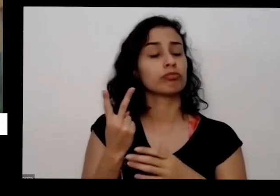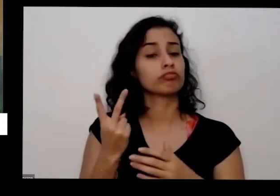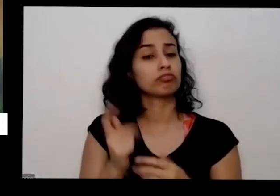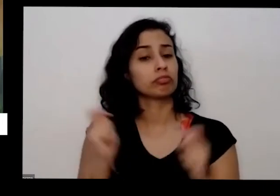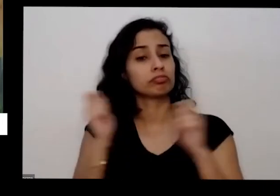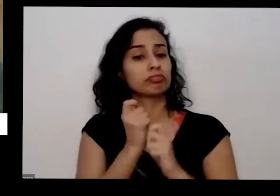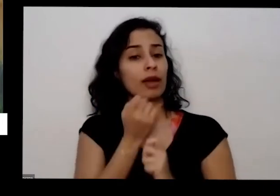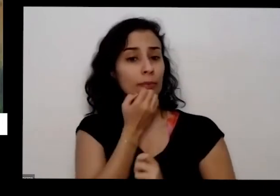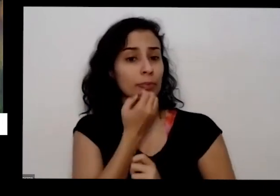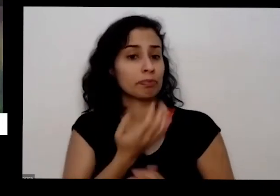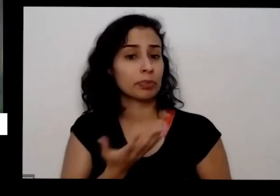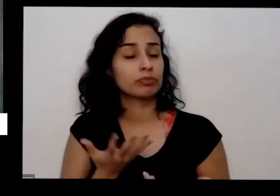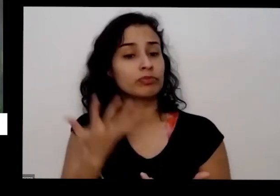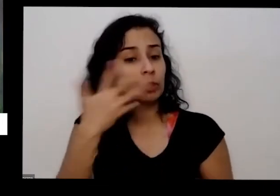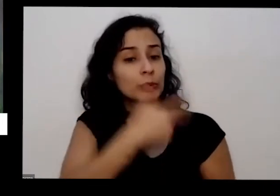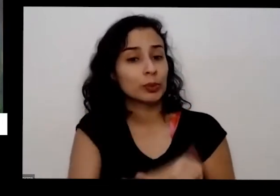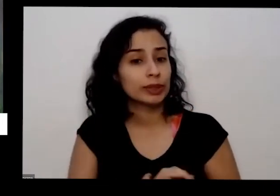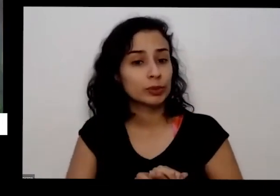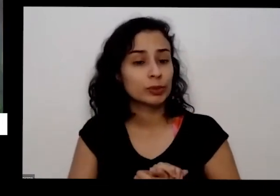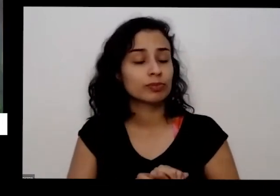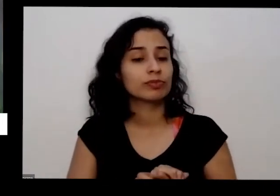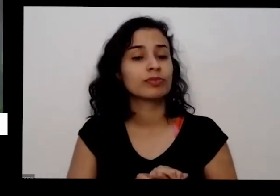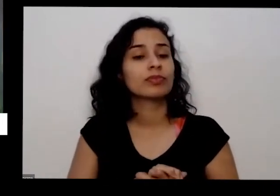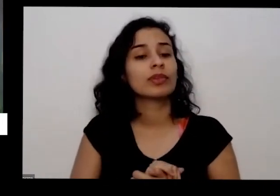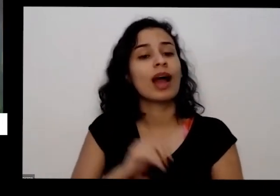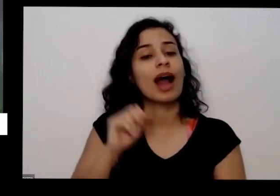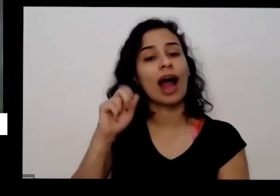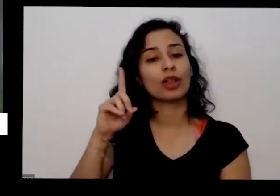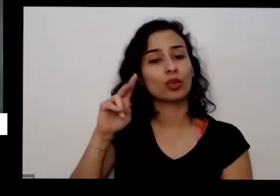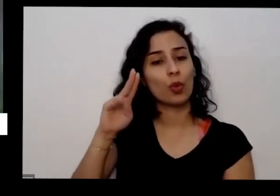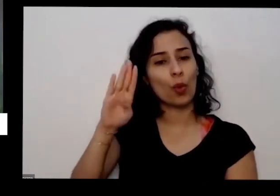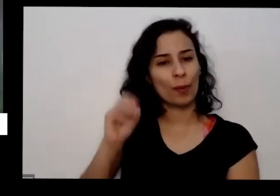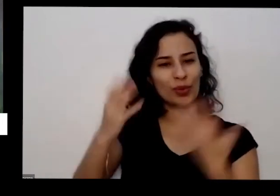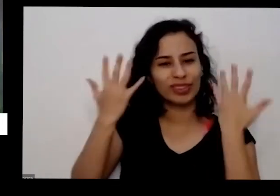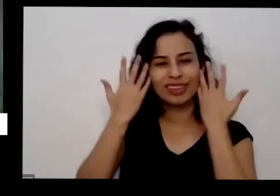mais do que isso porque como ela subiu natural ele vai ficar disponível aqui e aí a planta vai